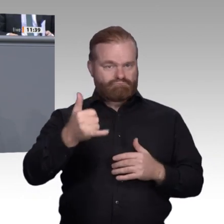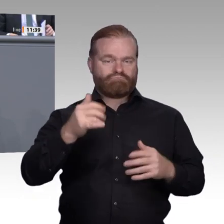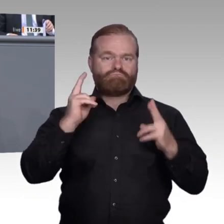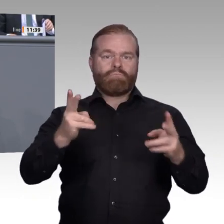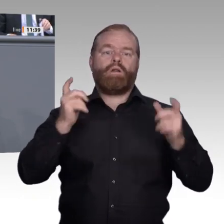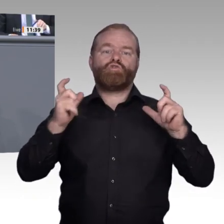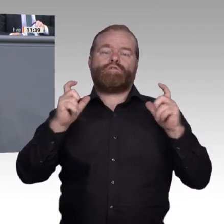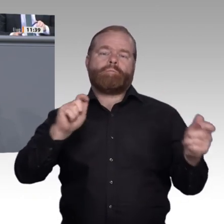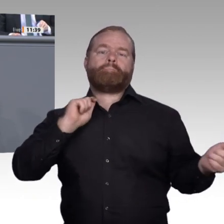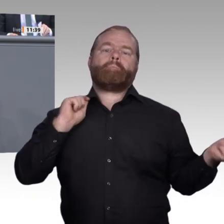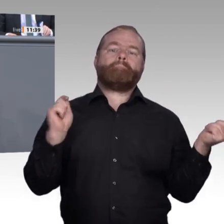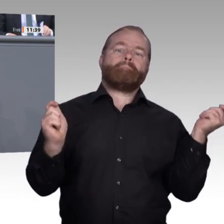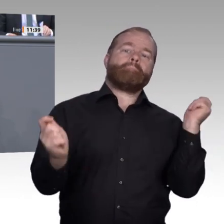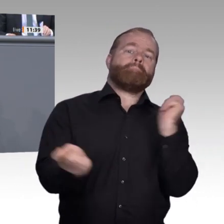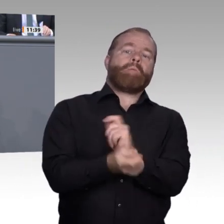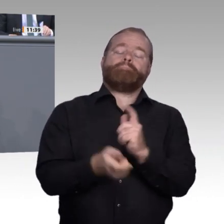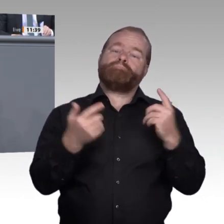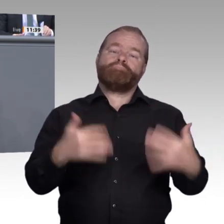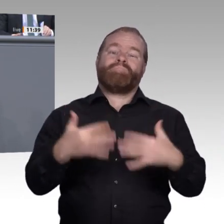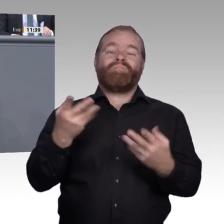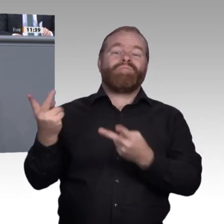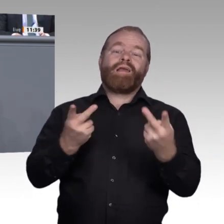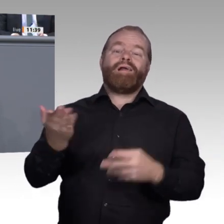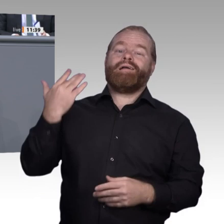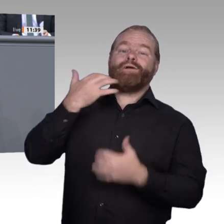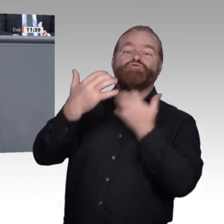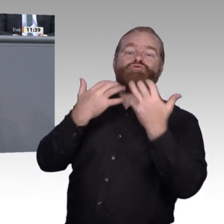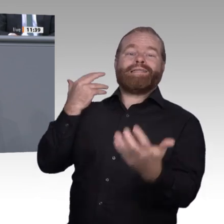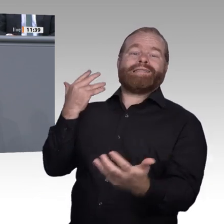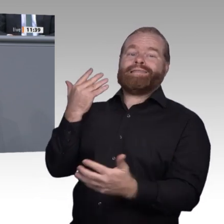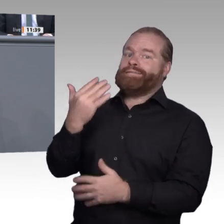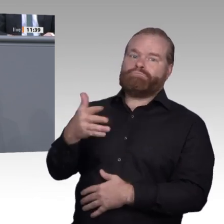konkrete Handlungsempfehlungen zur Weiterentwicklung der beruflichen Bildung erarbeiten zu können,